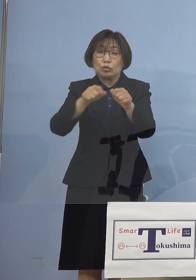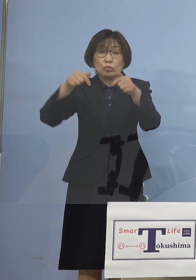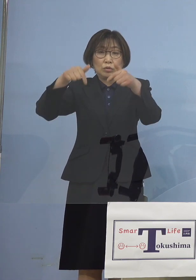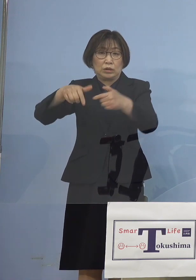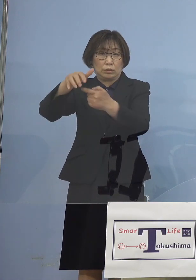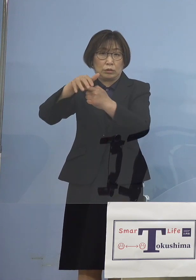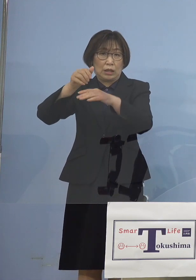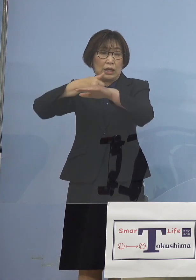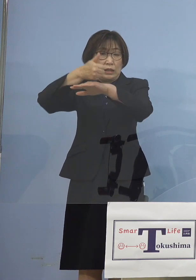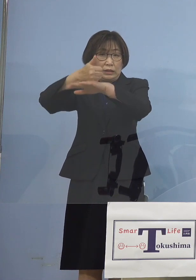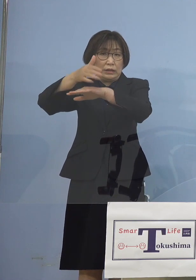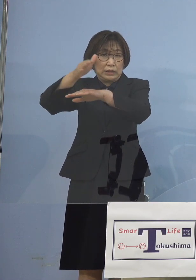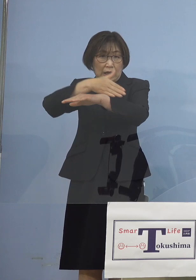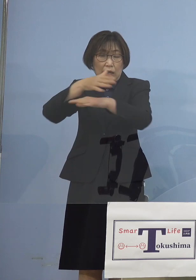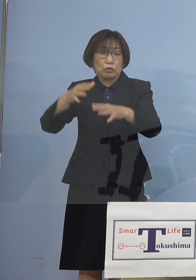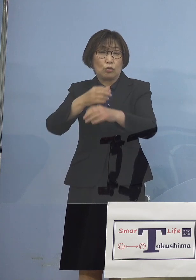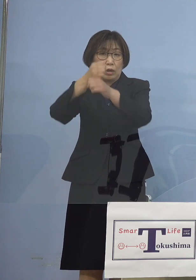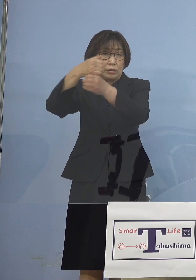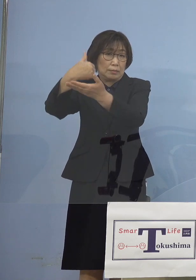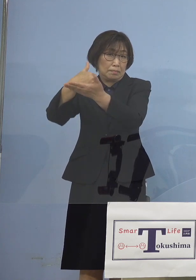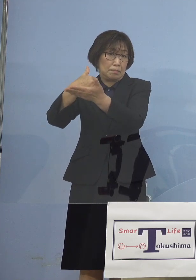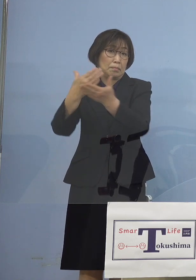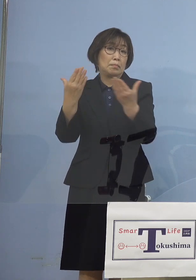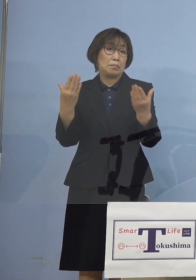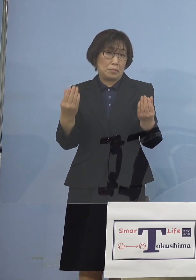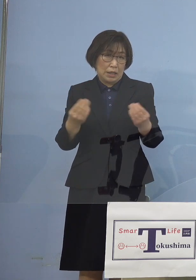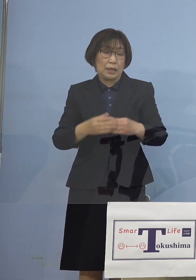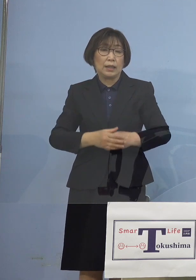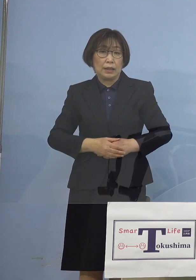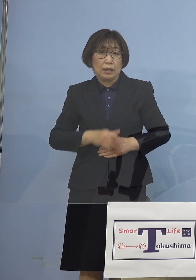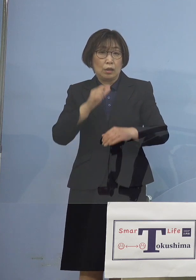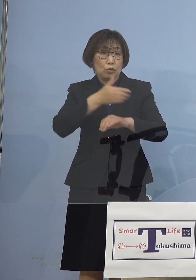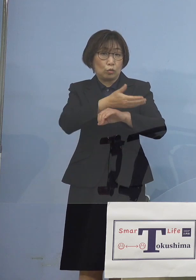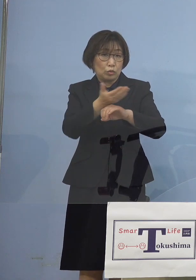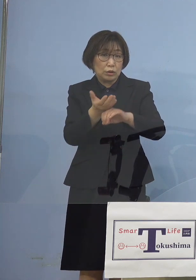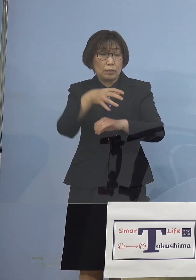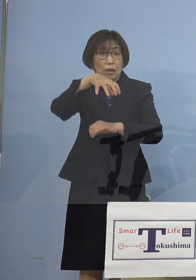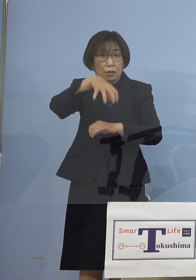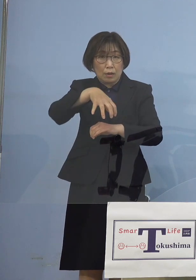徳島においては この60名あるいは47名